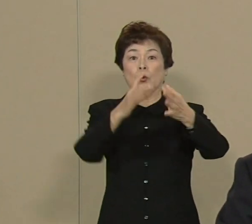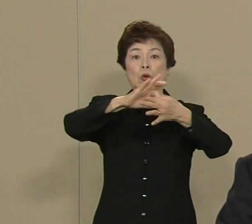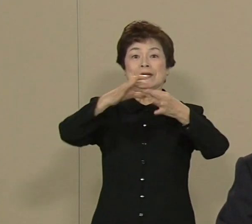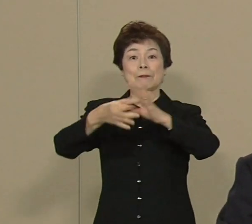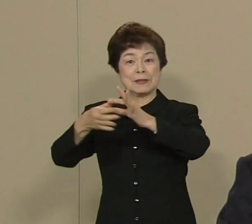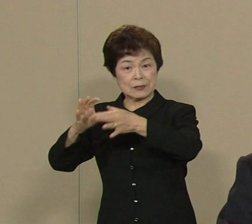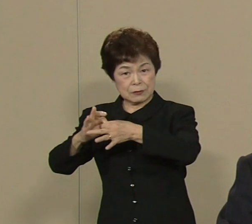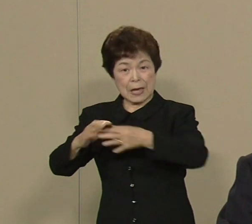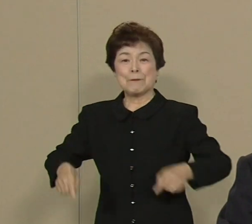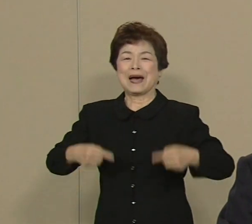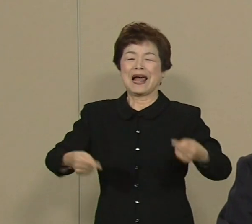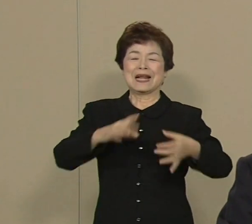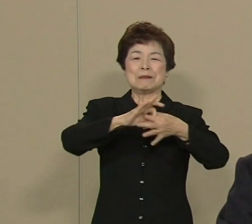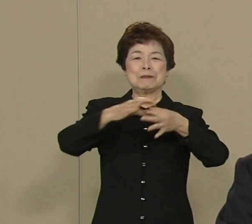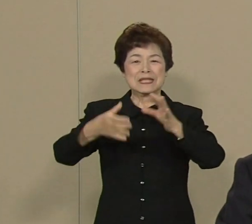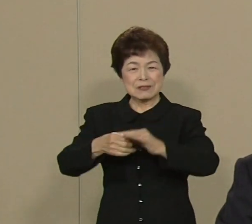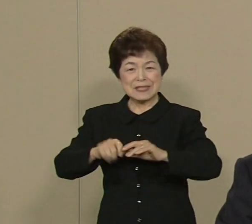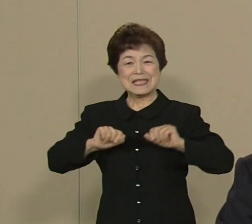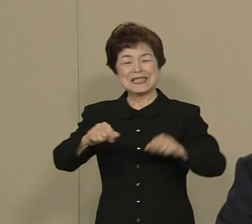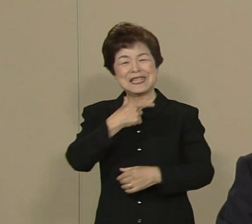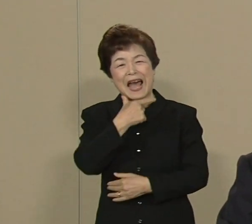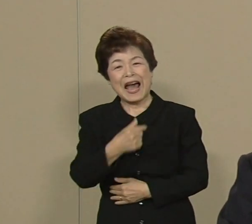にしたいと思っております